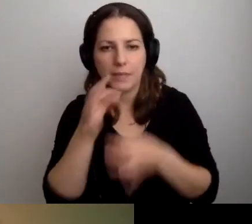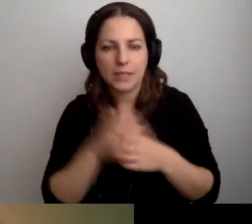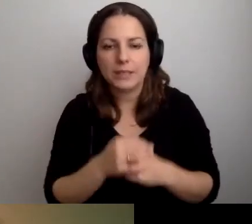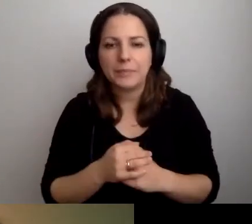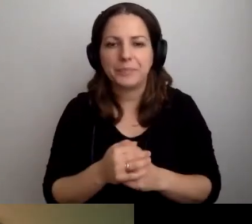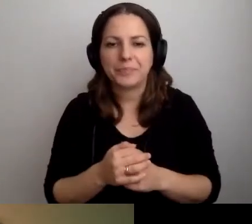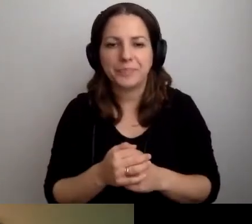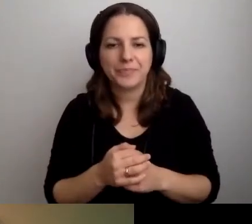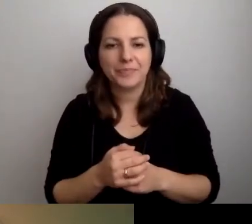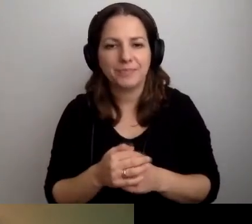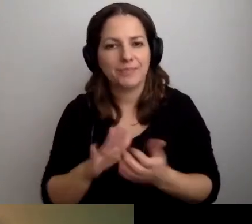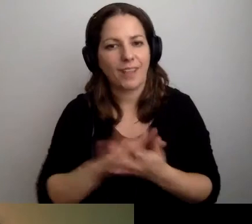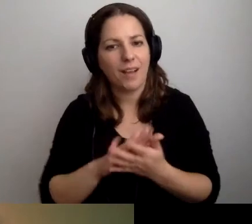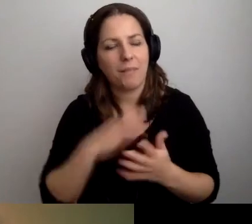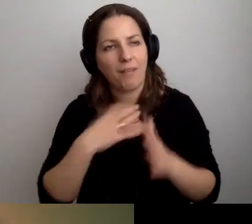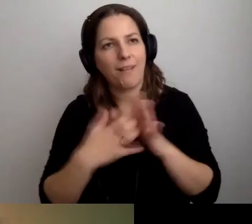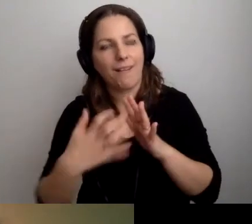Przepraszam za moje braki.